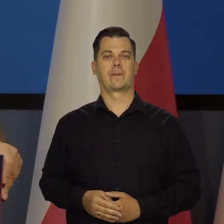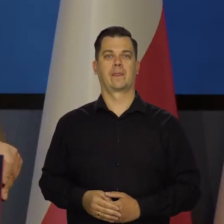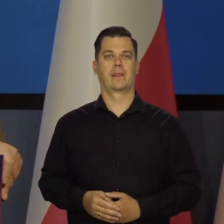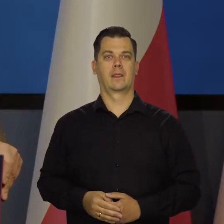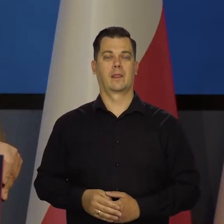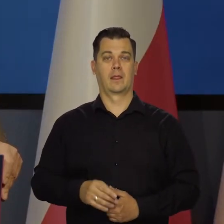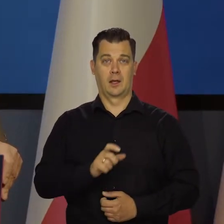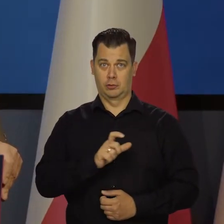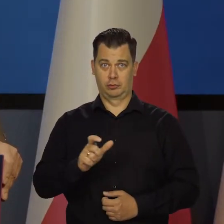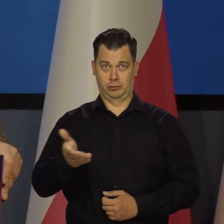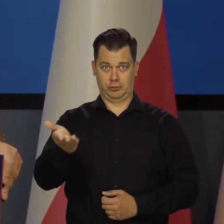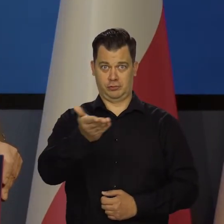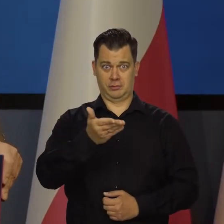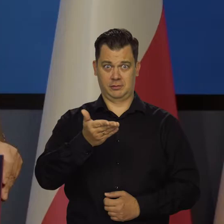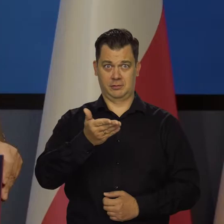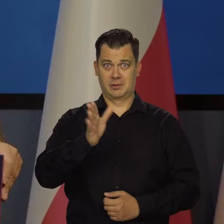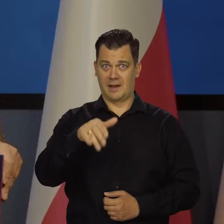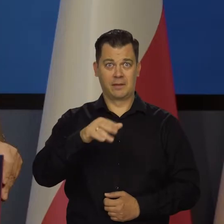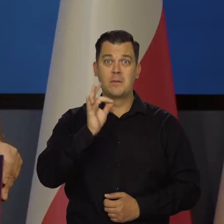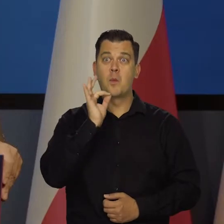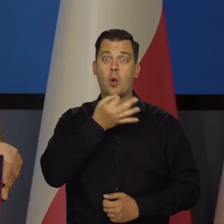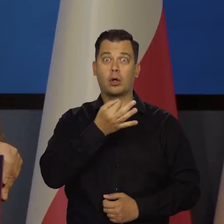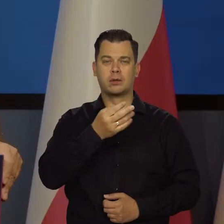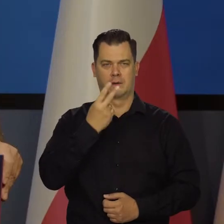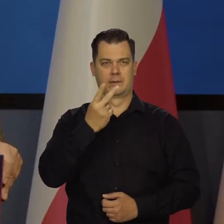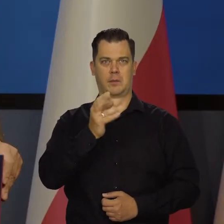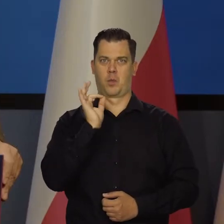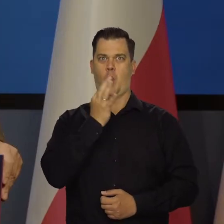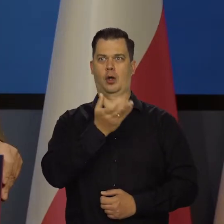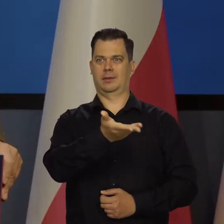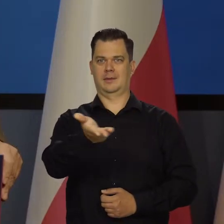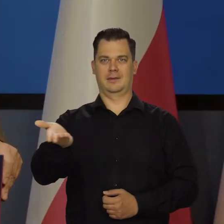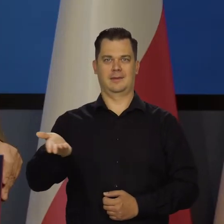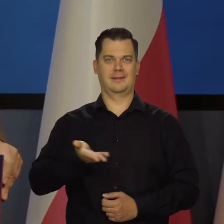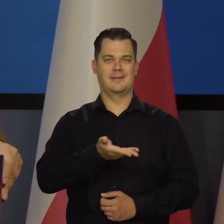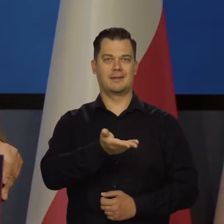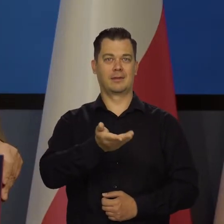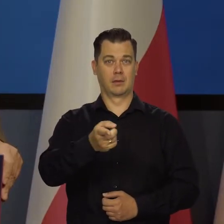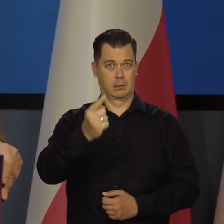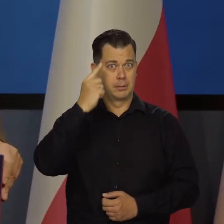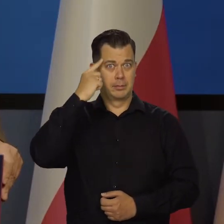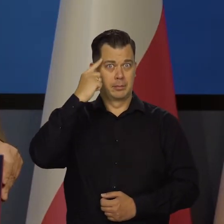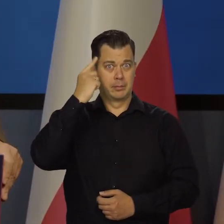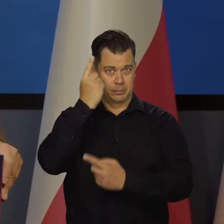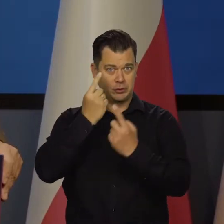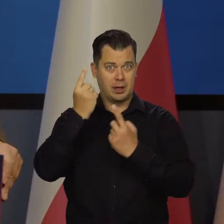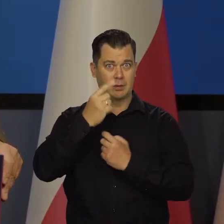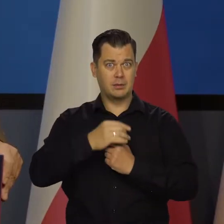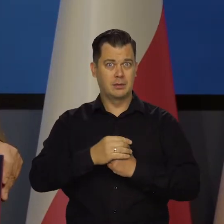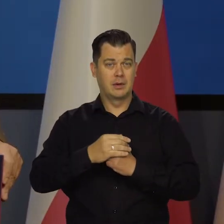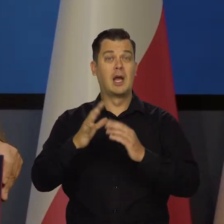Czy komuś z was, nawet młodym ludziom, widzę tu bardzo młode osoby, do głowy coś takiego przychodziło jeszcze 10 lat temu?